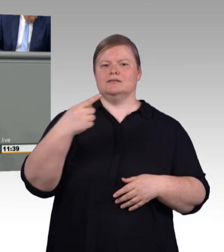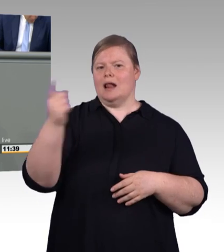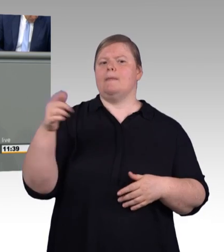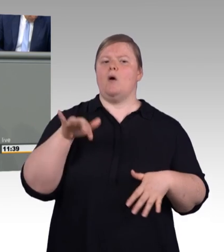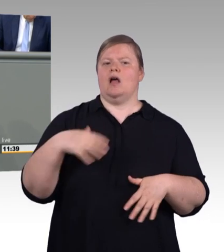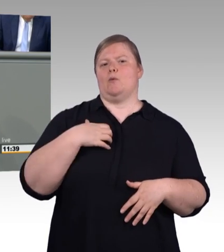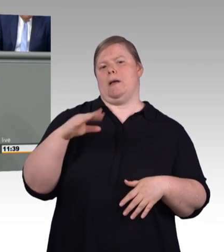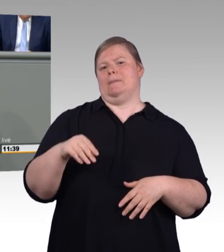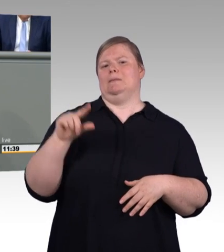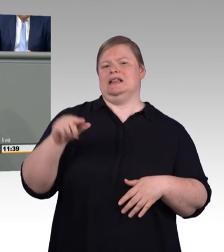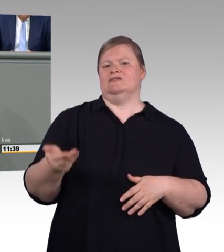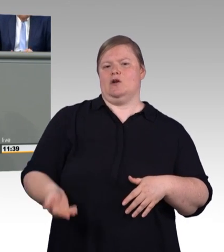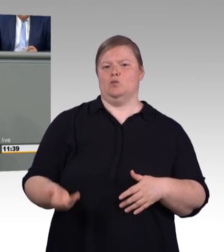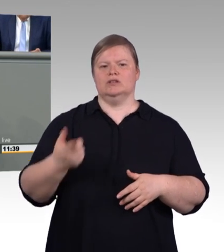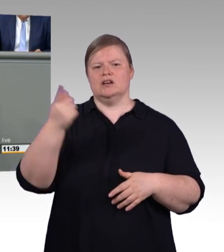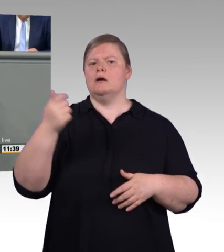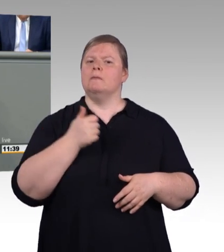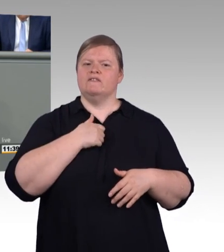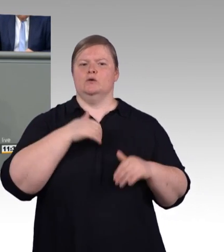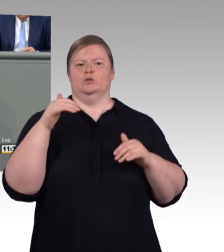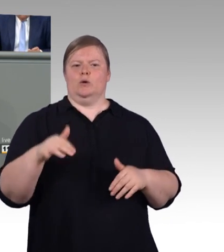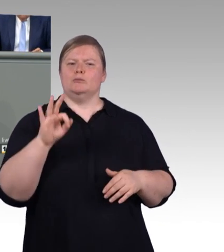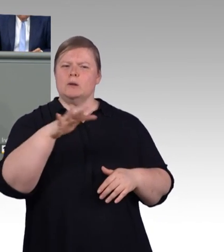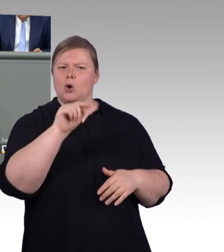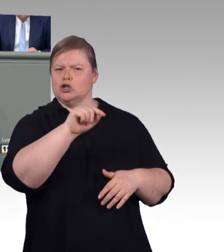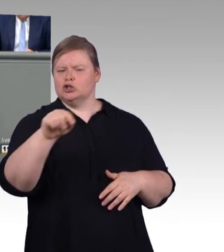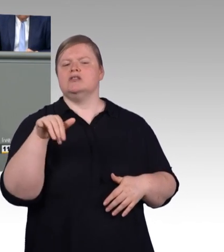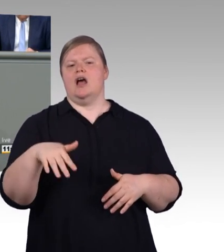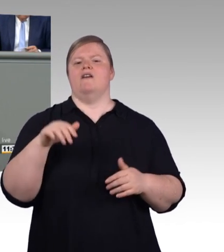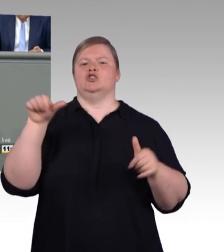im ersten Ausbildungsjahr zu. (Zwischenruf) Hier könnte es durch die Mindestvergütung